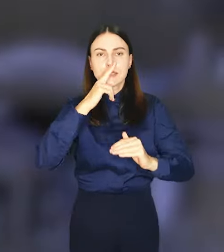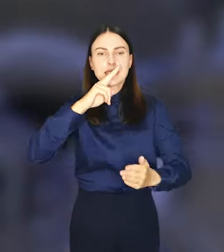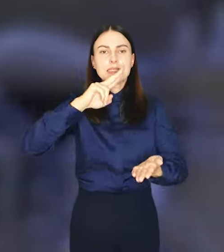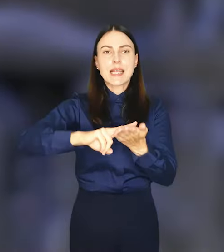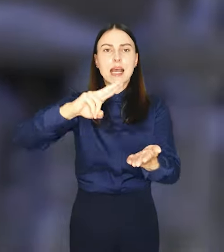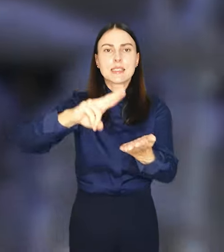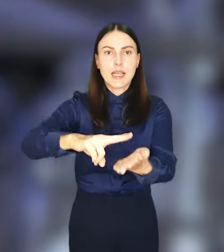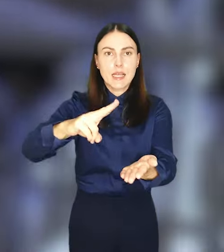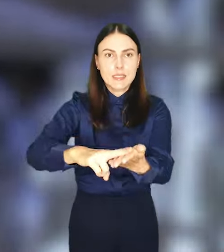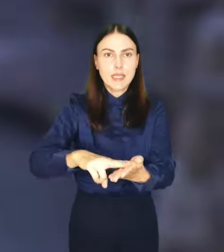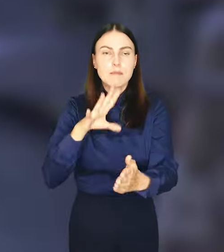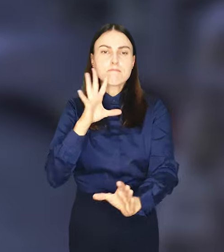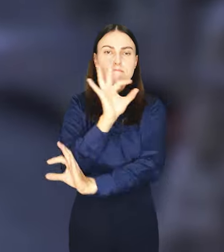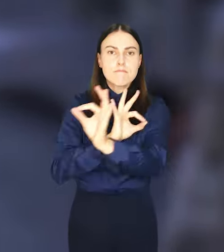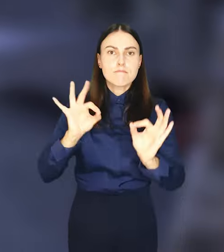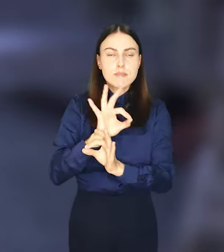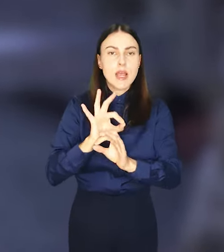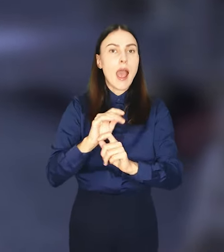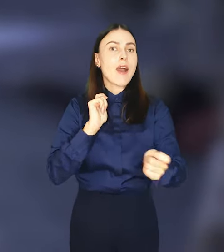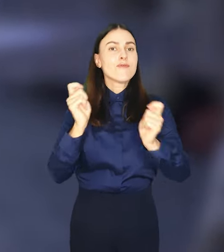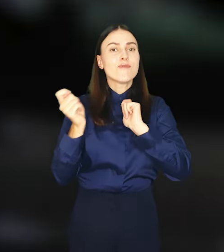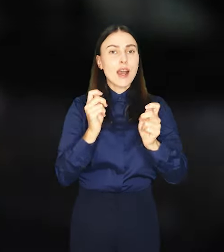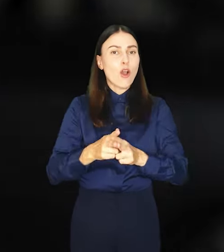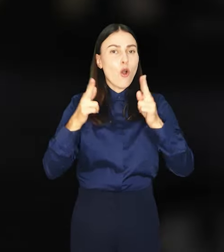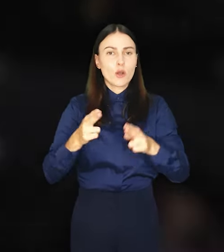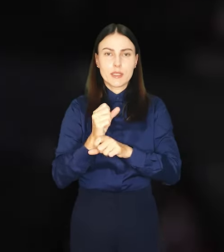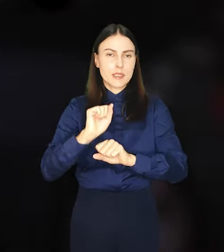Wakacyjne miesiące są kulminacyjnym momentem dla tej akcji, w